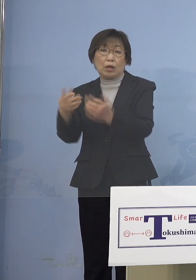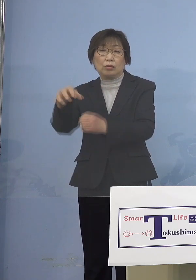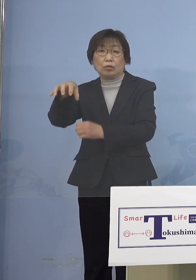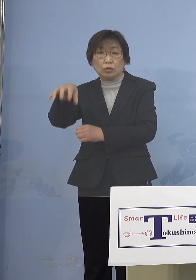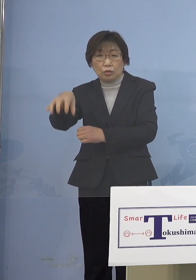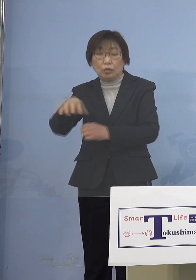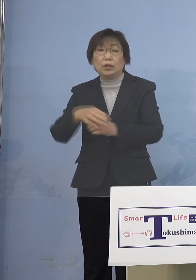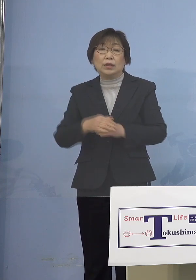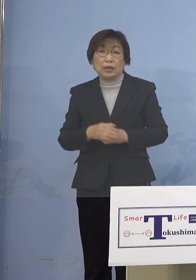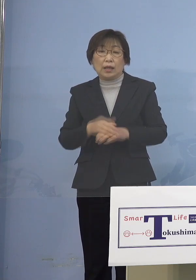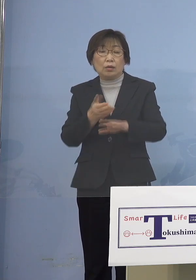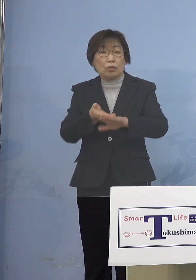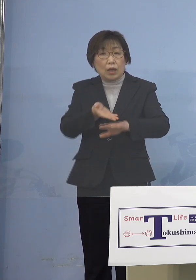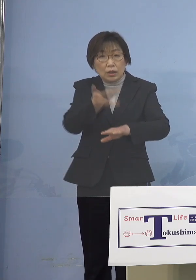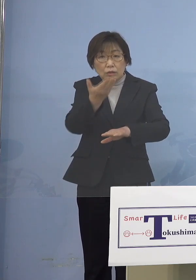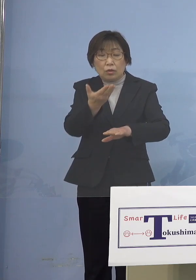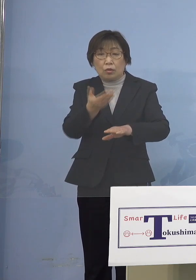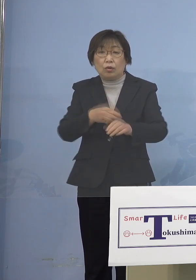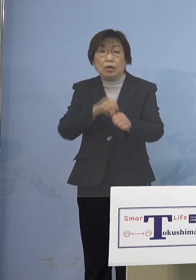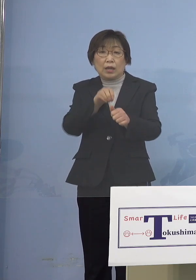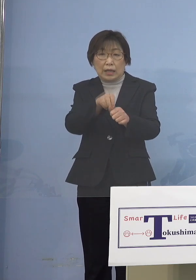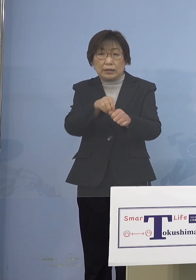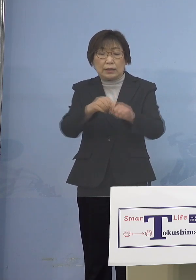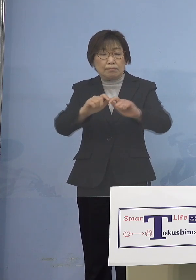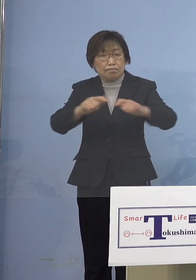これ以上感染が 拡大することがないように